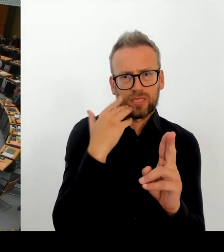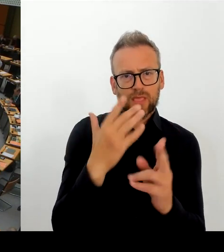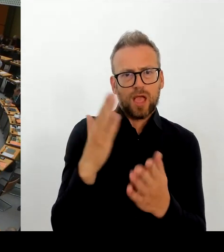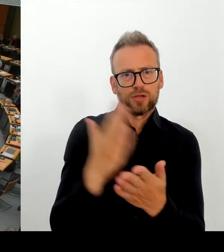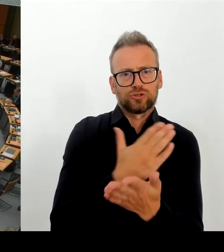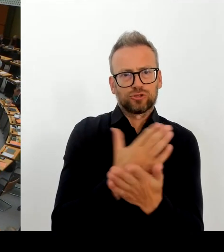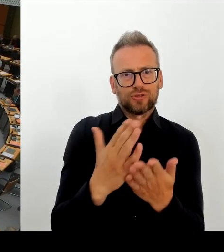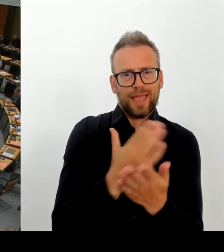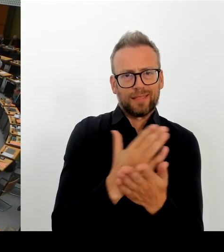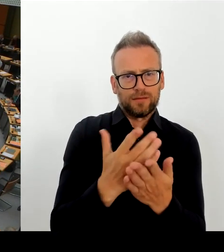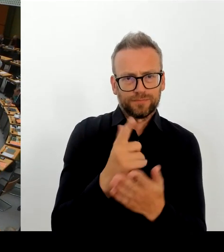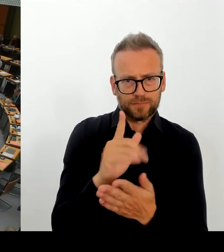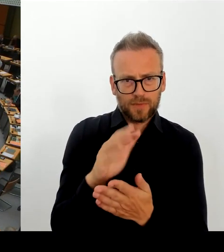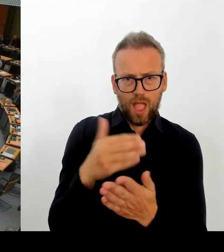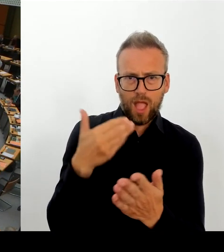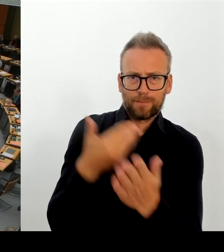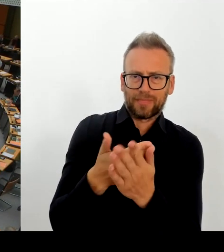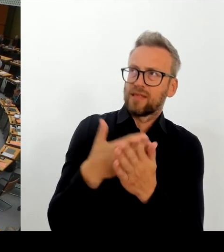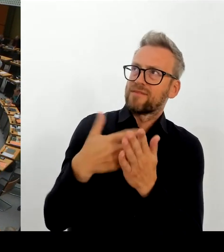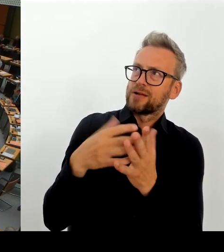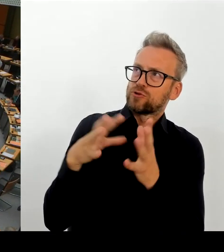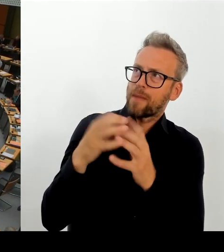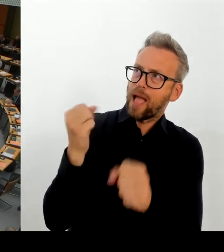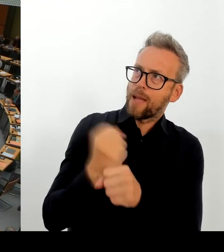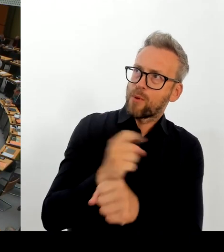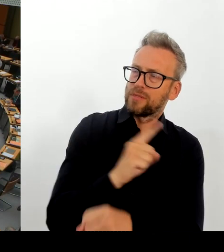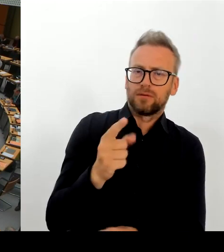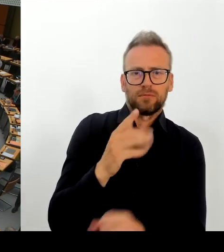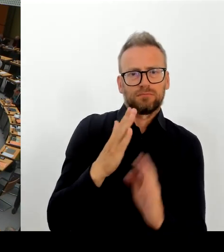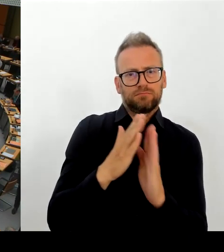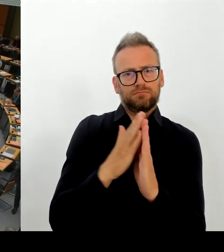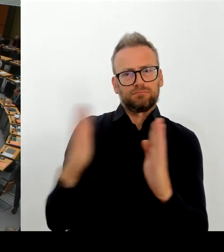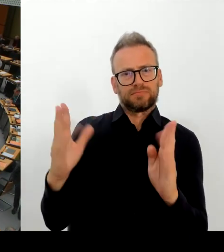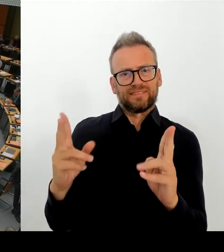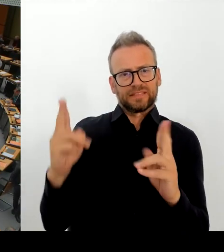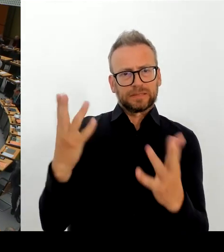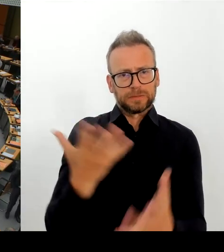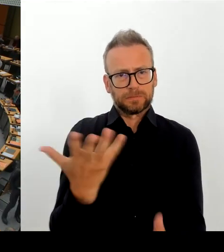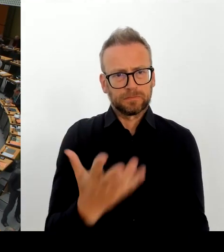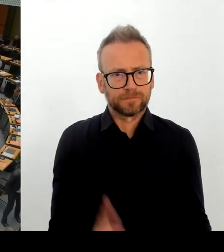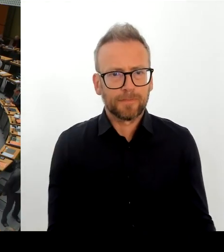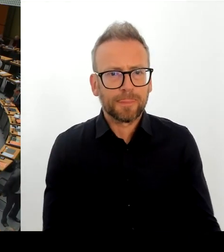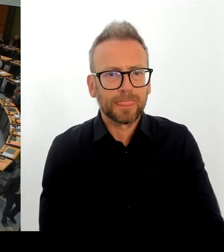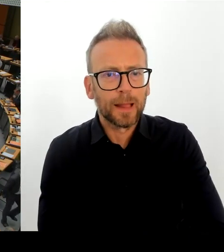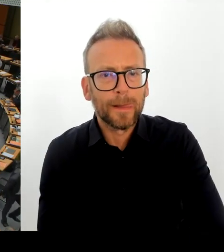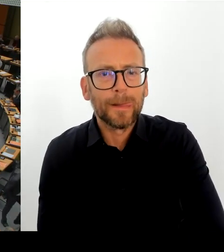(Rednerwechsel) Vielen Dank, Frau Präsidentin! Ich wollte noch mal nachfragen zu den Änderungen an der Spitze der